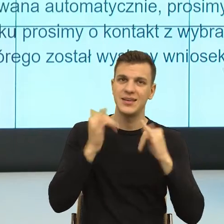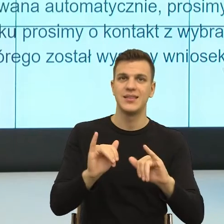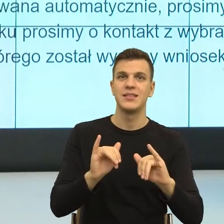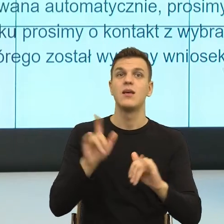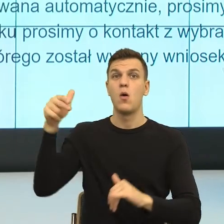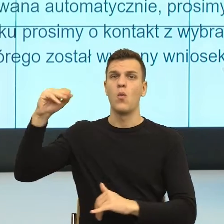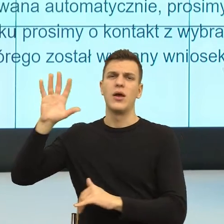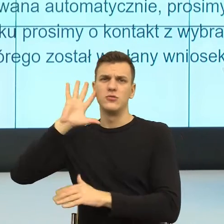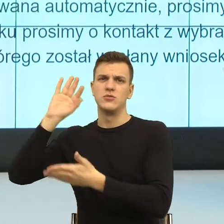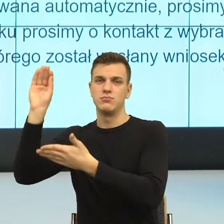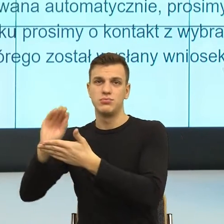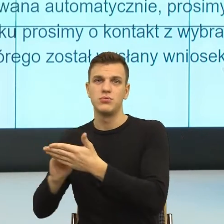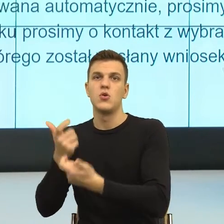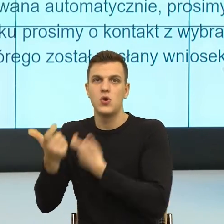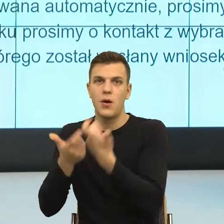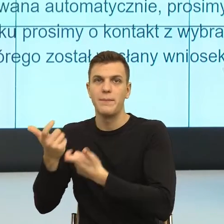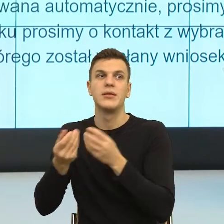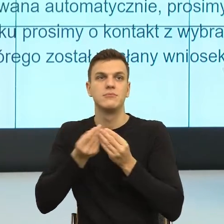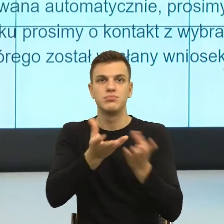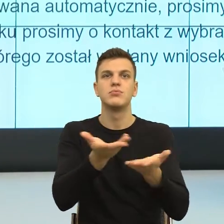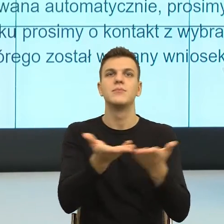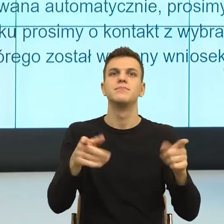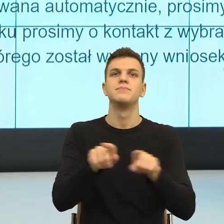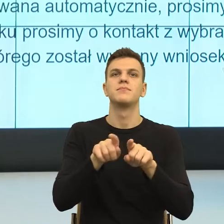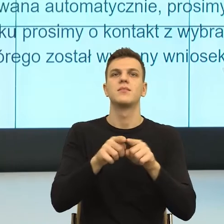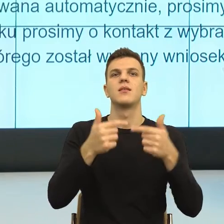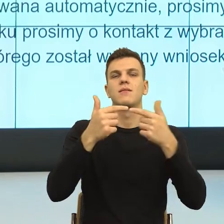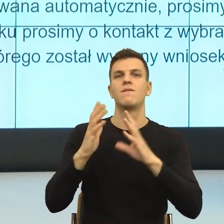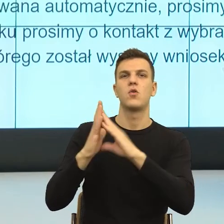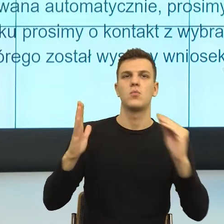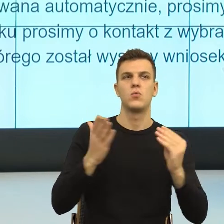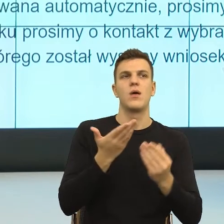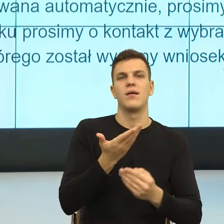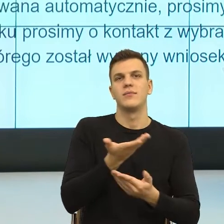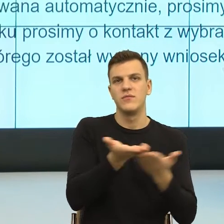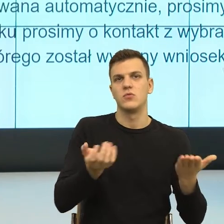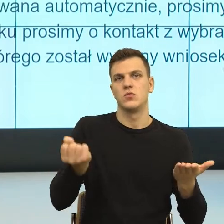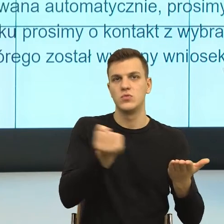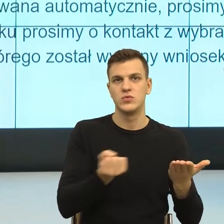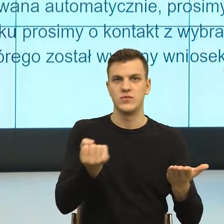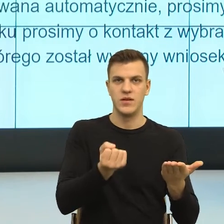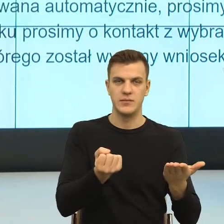żeby cały czas było, ten postulat, którym przynajmniej my się w tych naszych projektach unijnych bardzo mocno posługujemy,